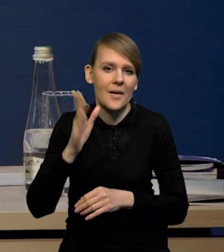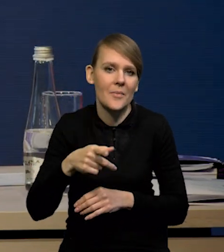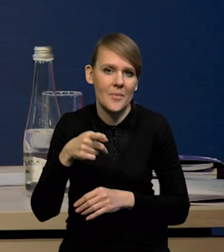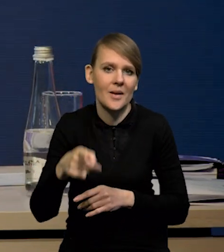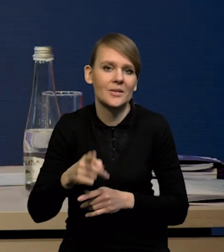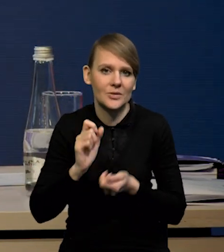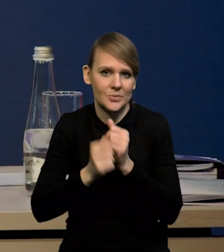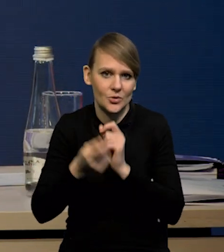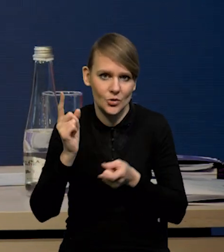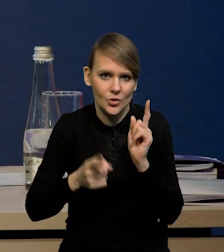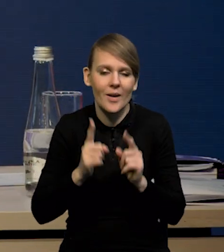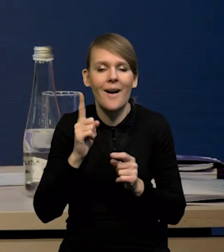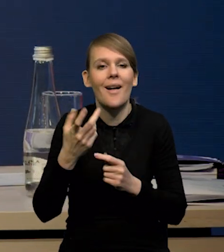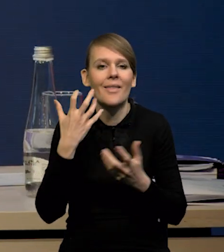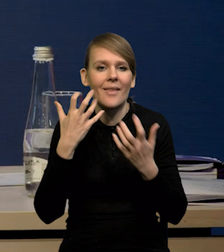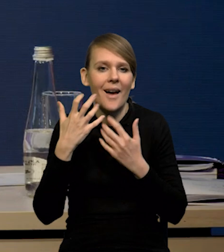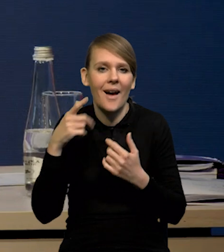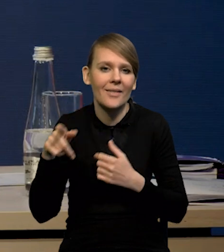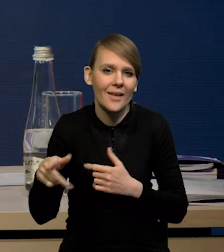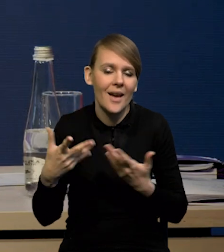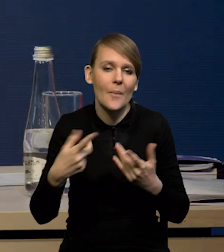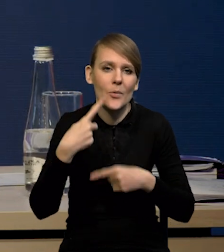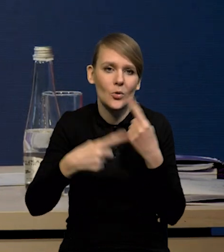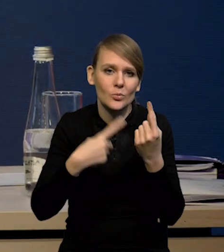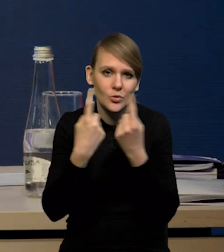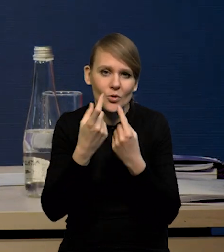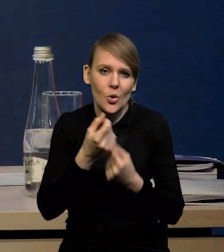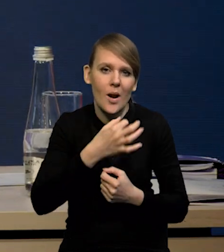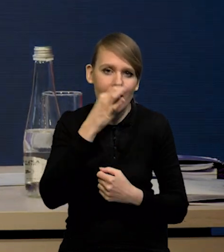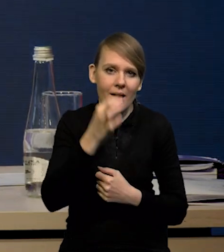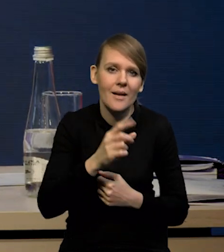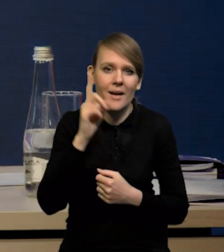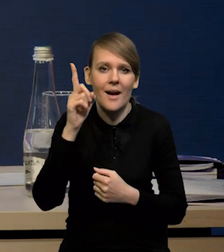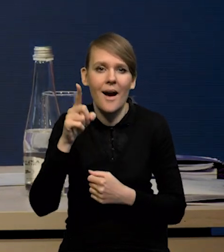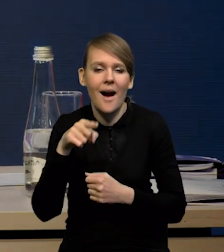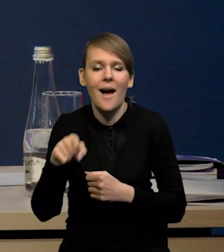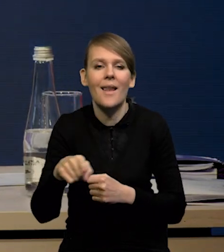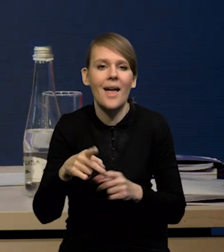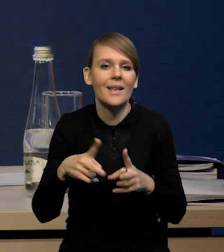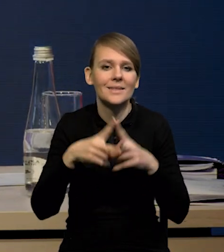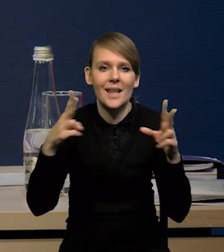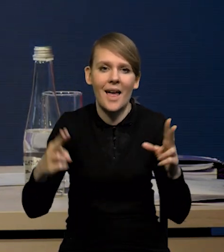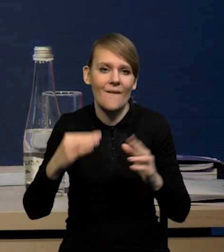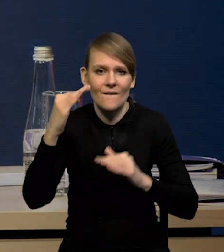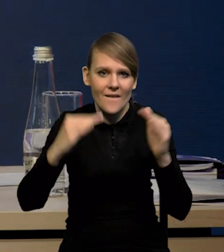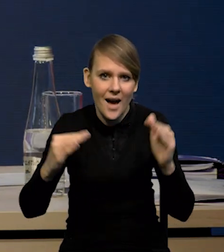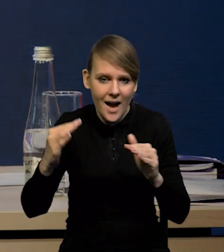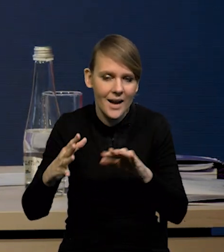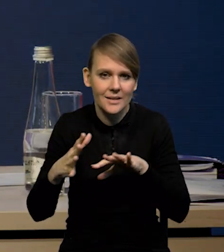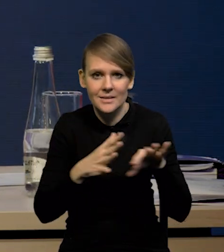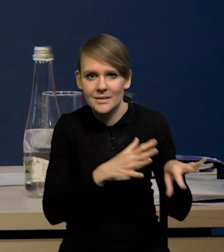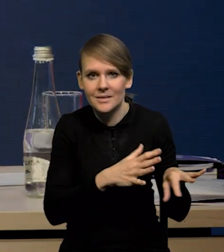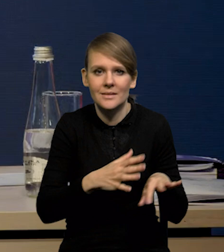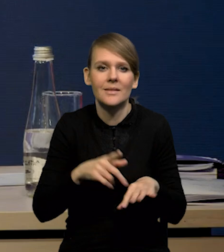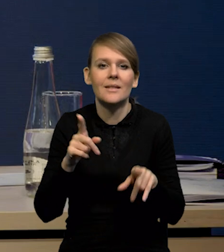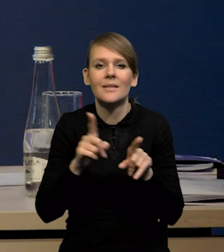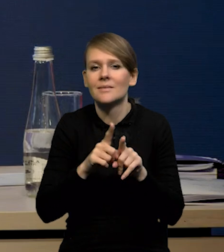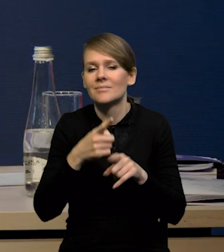ale mieliśmy oczywiście te słabsze dane. Produkcja przemysłowa pozornie trochę lepsza, ale po usunięciu tych wahań sezonowych i czynników różnej liczby dni roboczych